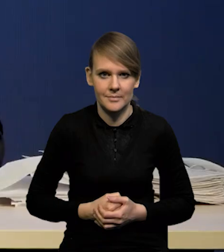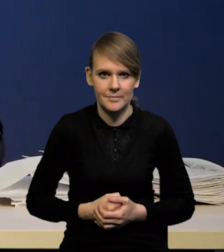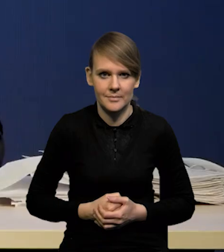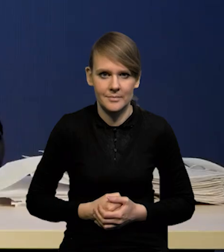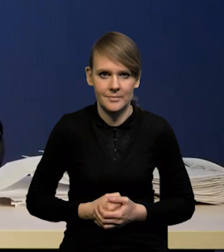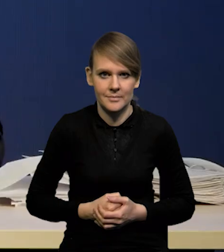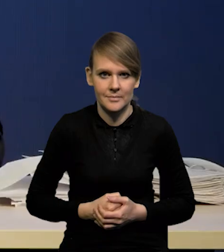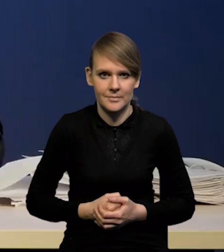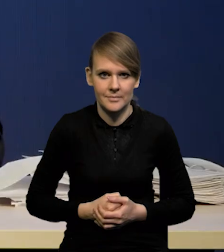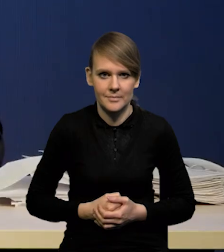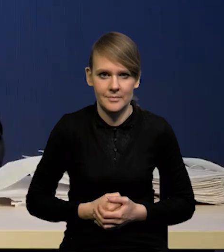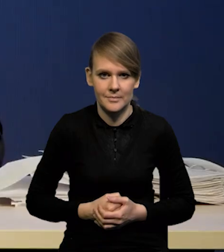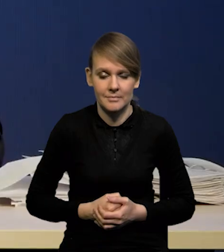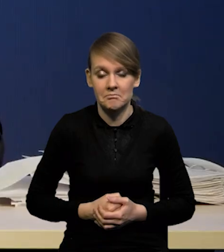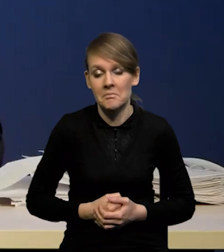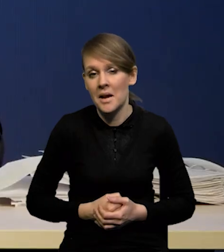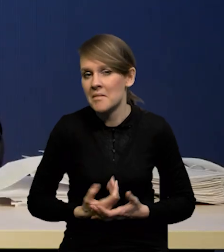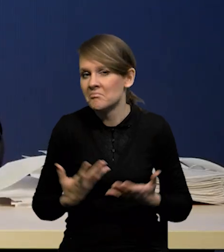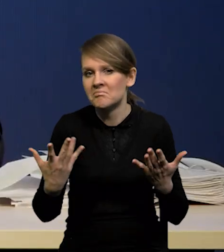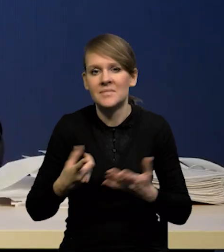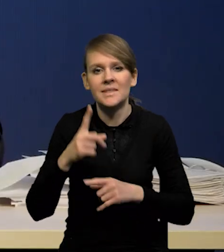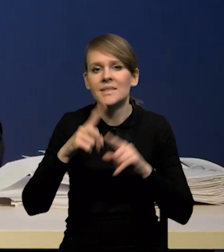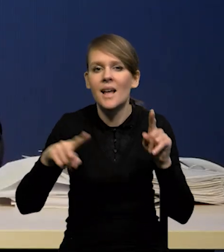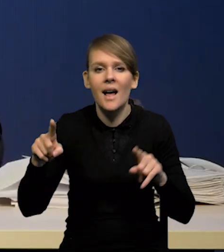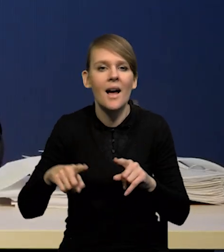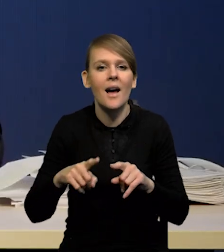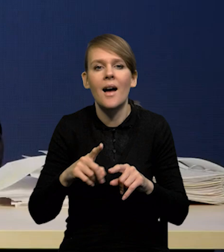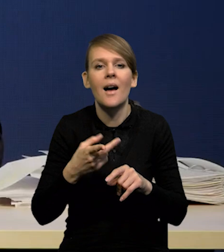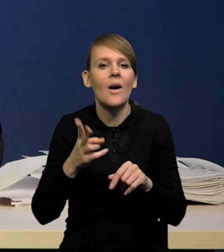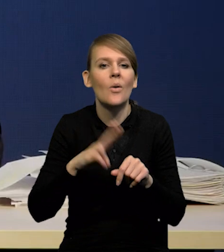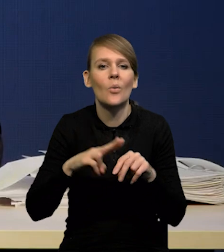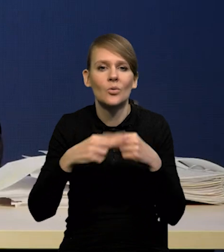A konkretnie? To zależy z jakiego dnia weźmiemy oczekiwania.